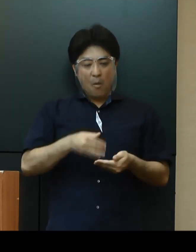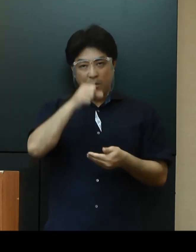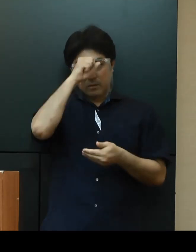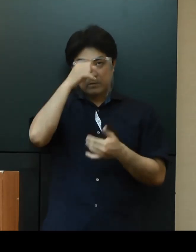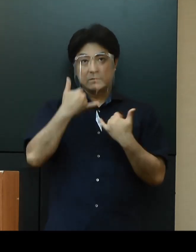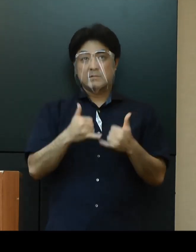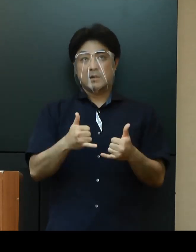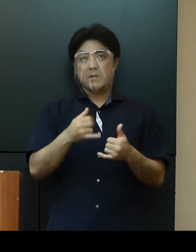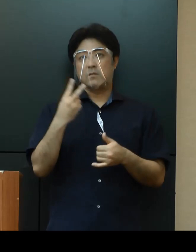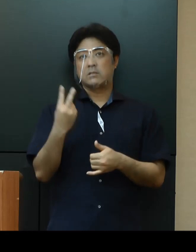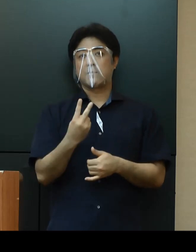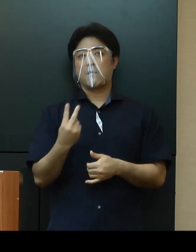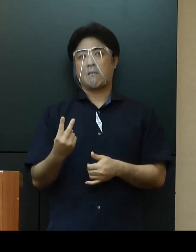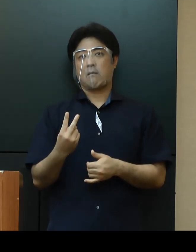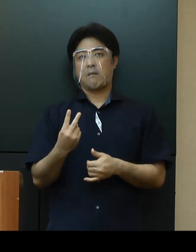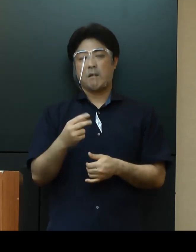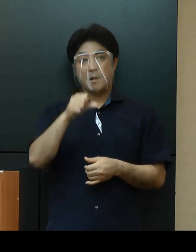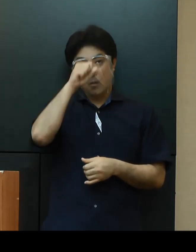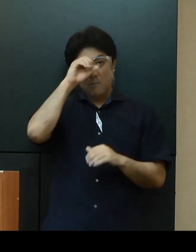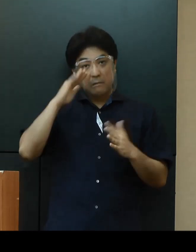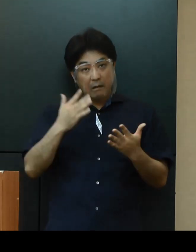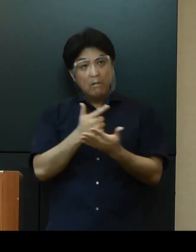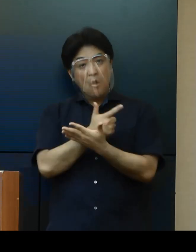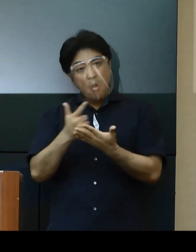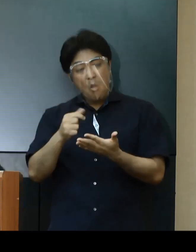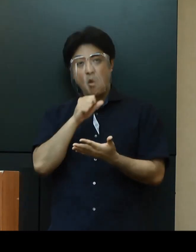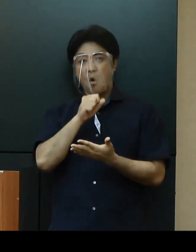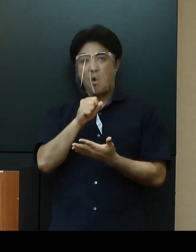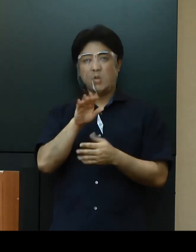無症状や軽症者が多いという特徴などがみられます